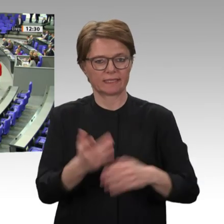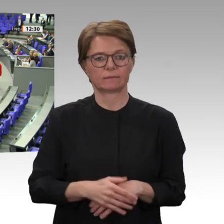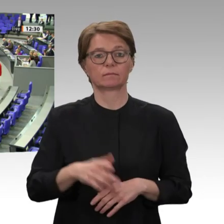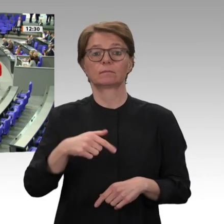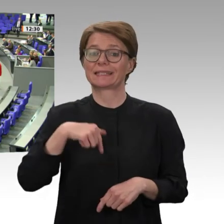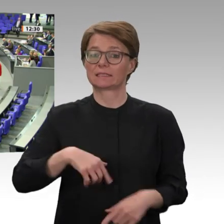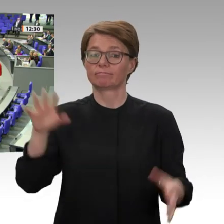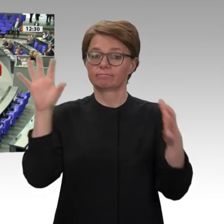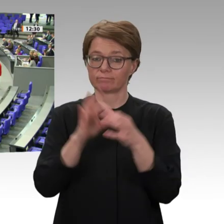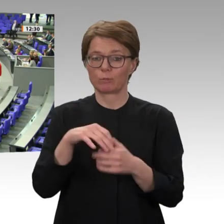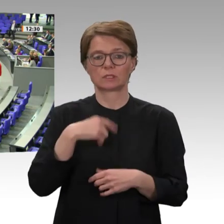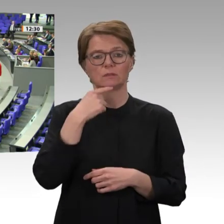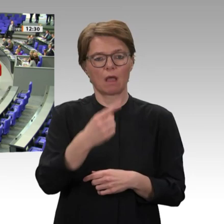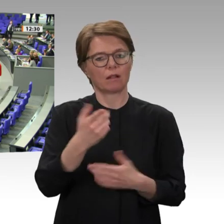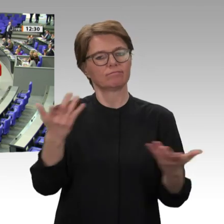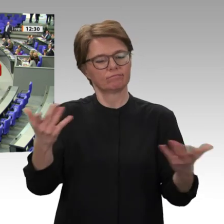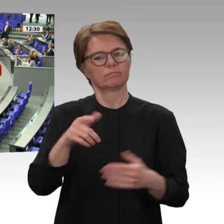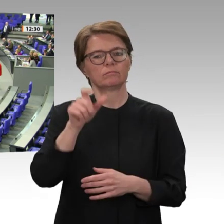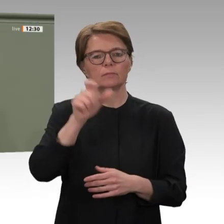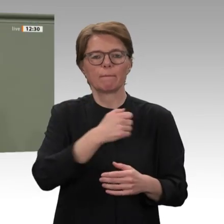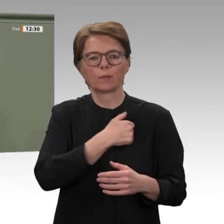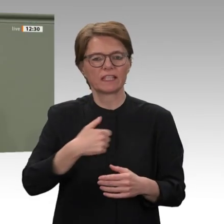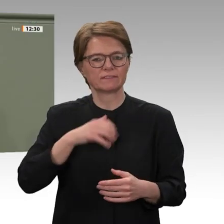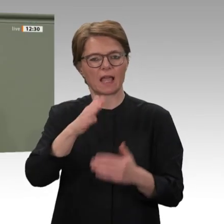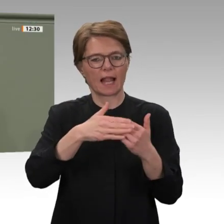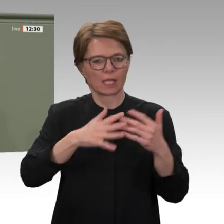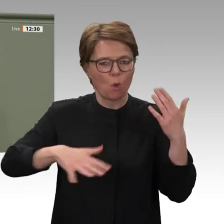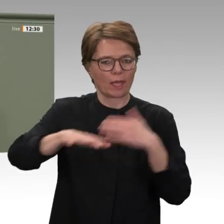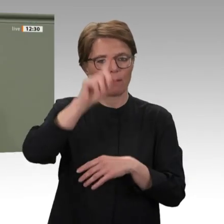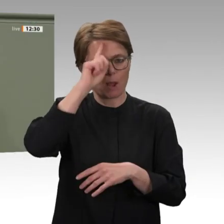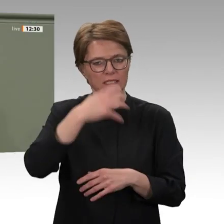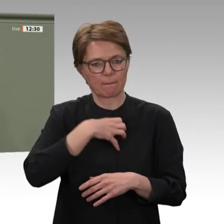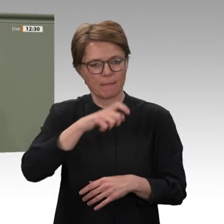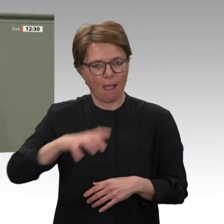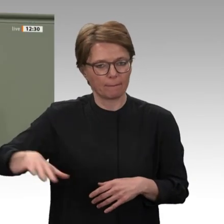Wir zeigen den Menschen im Sudan mit dem vorliegenden Antrag, dass wir ihren Kampf